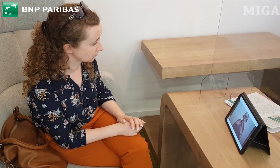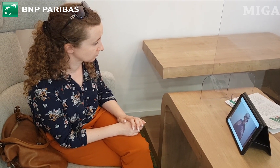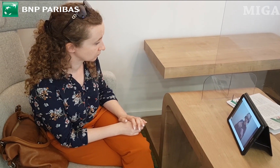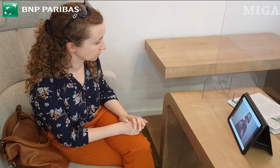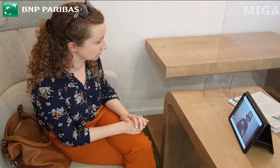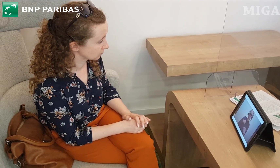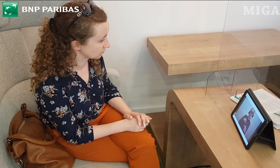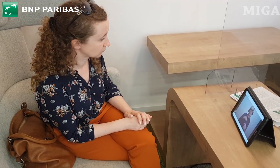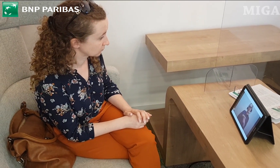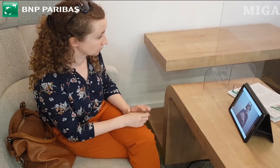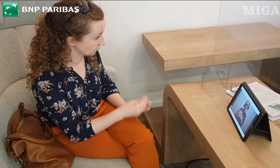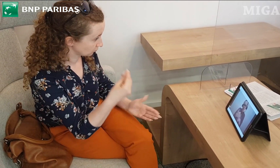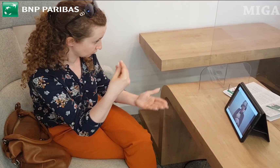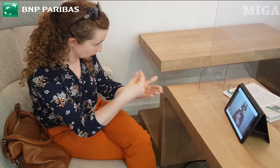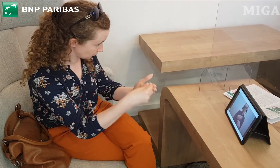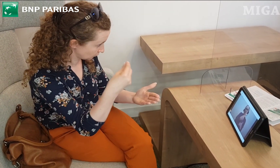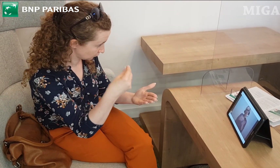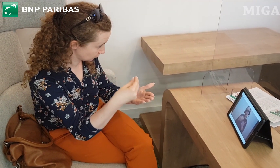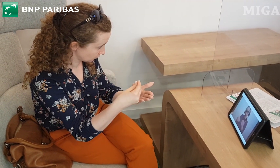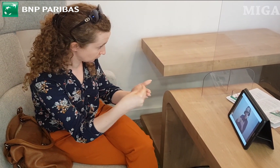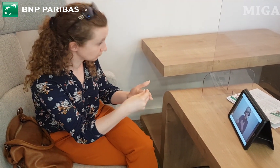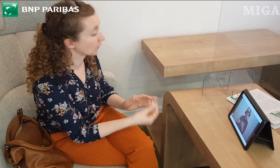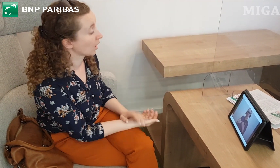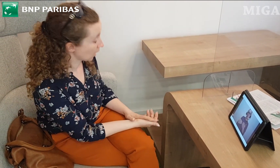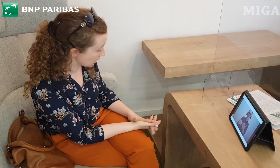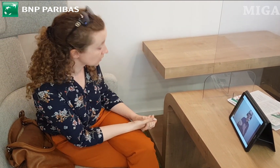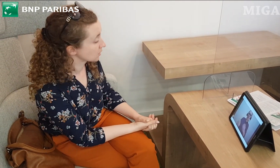Są to bardzo fajne i na te czasy bardzo bezpieczne rozwiązania.